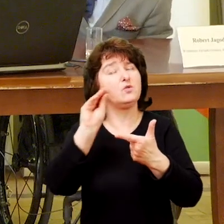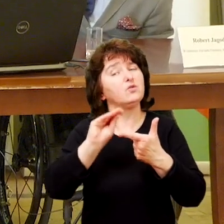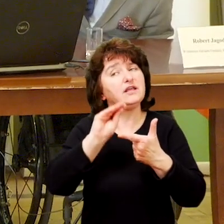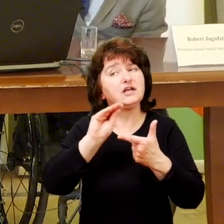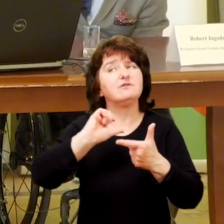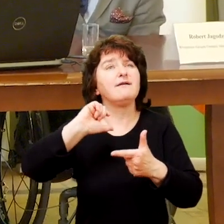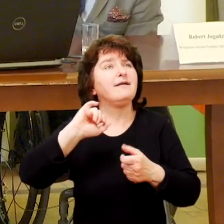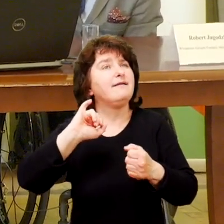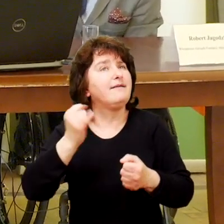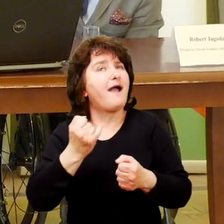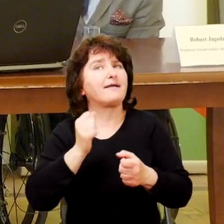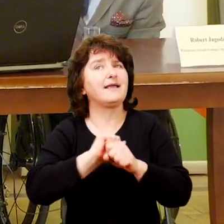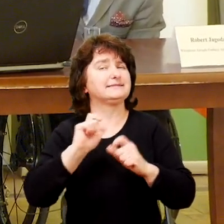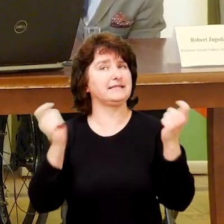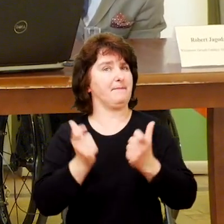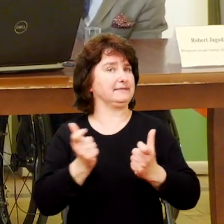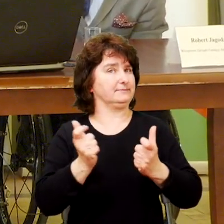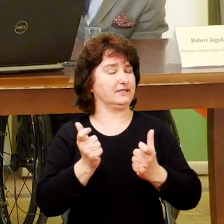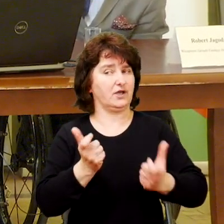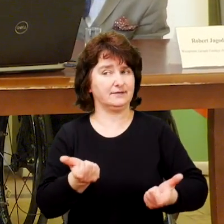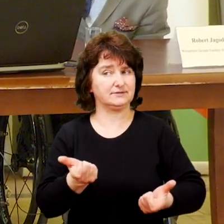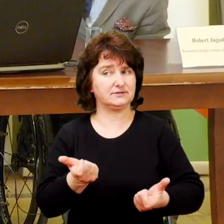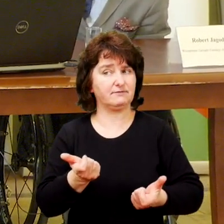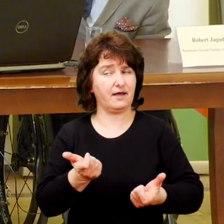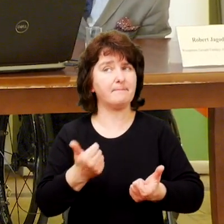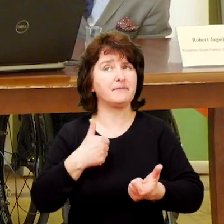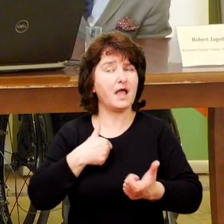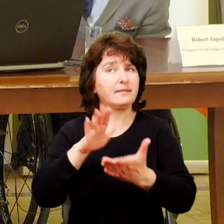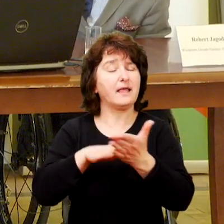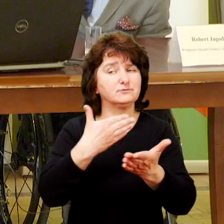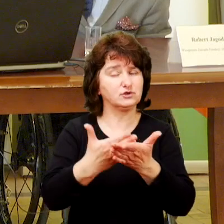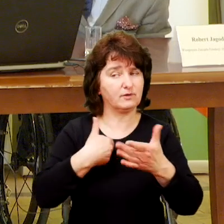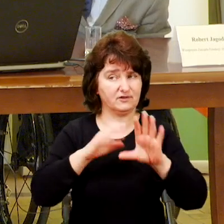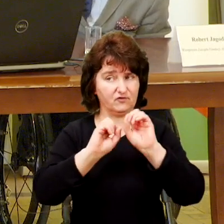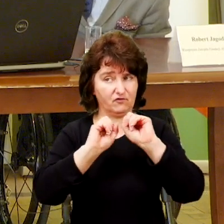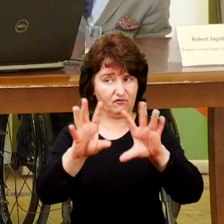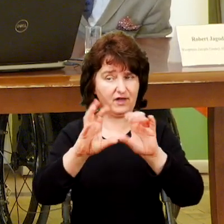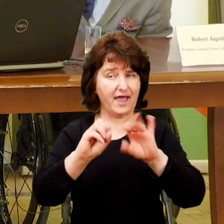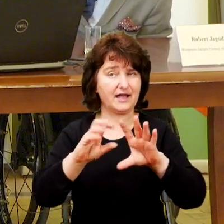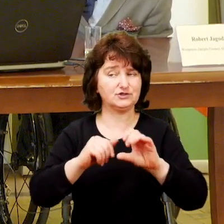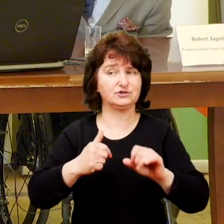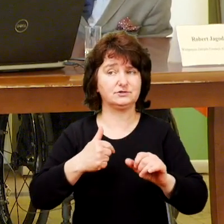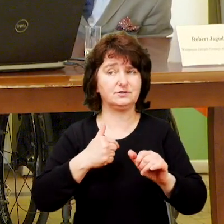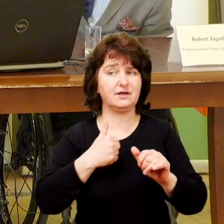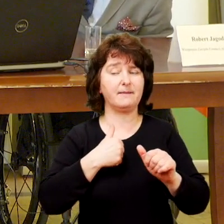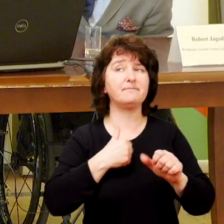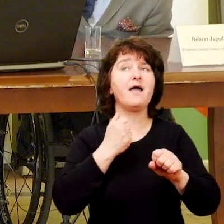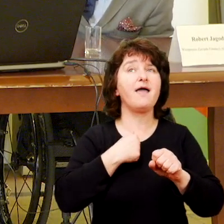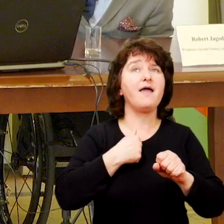Podam jedno, ja dla uproszczenia używam dwóch określeń: